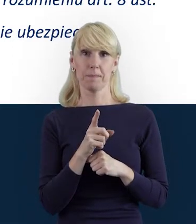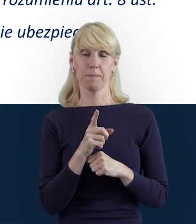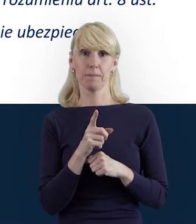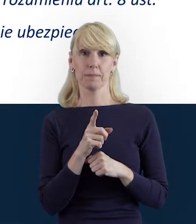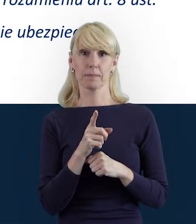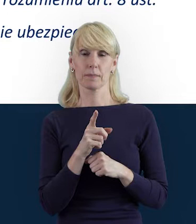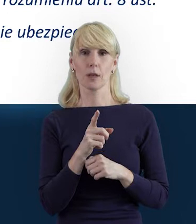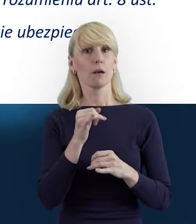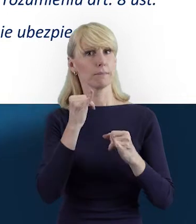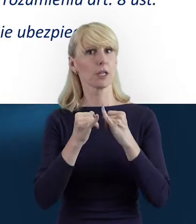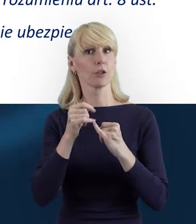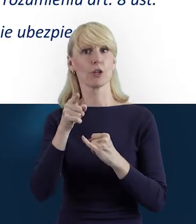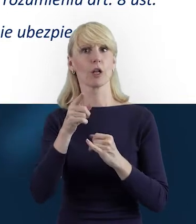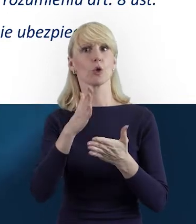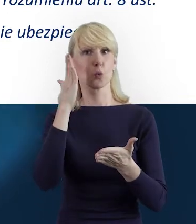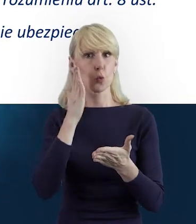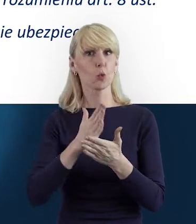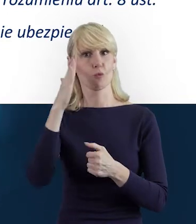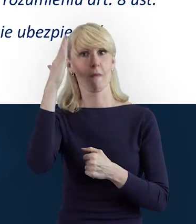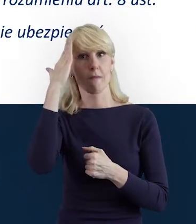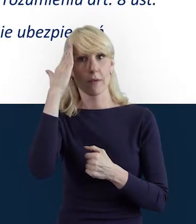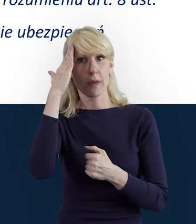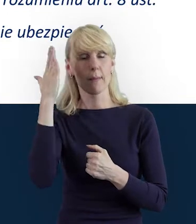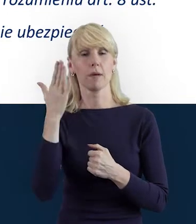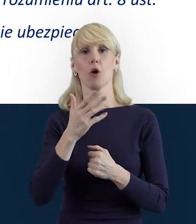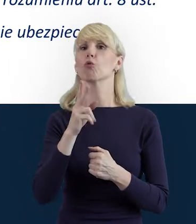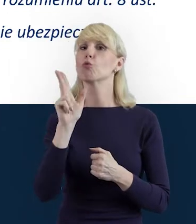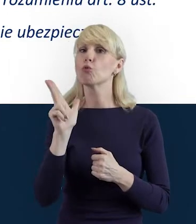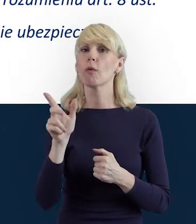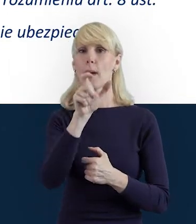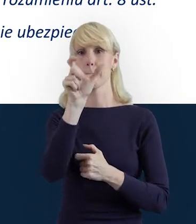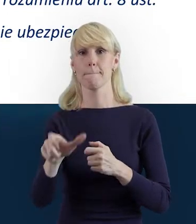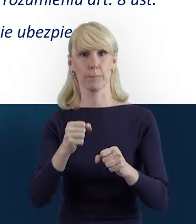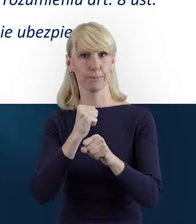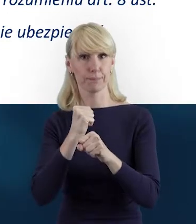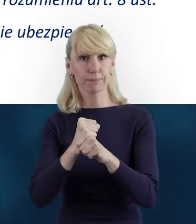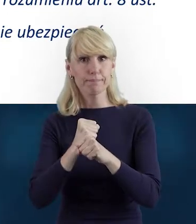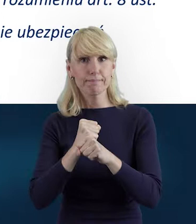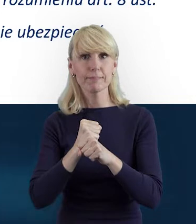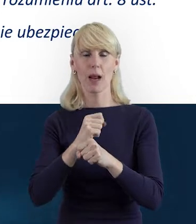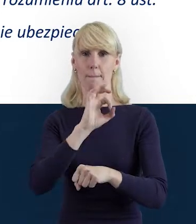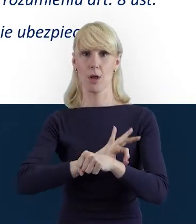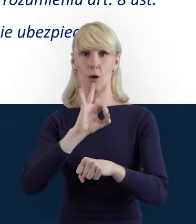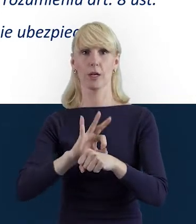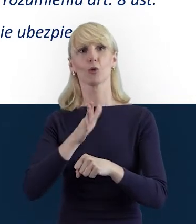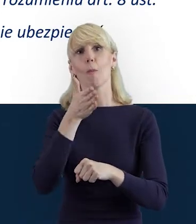jak wyjdą nasi beneficjenci od tej wiedzy, od tej informacji, to już uzupełnianie tej tabelki...